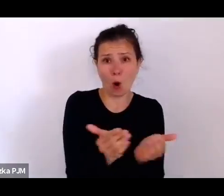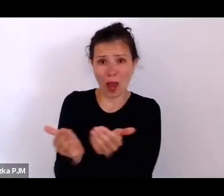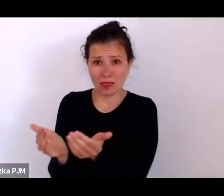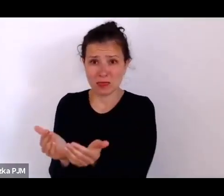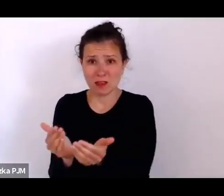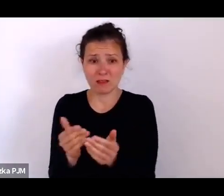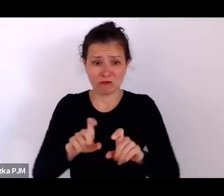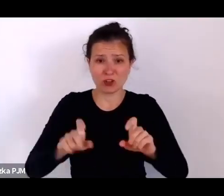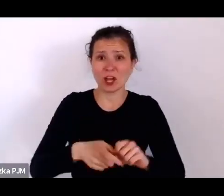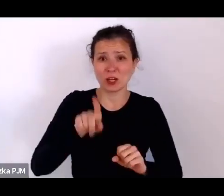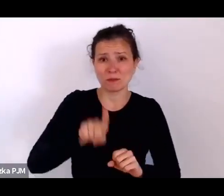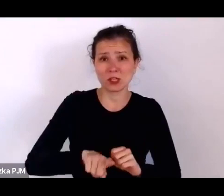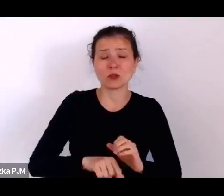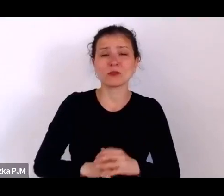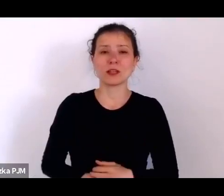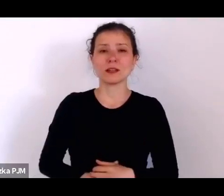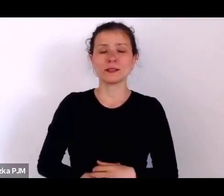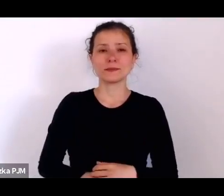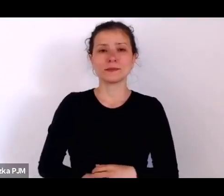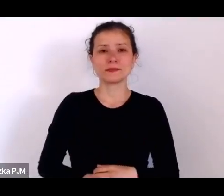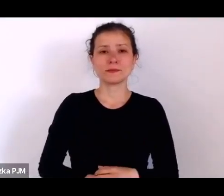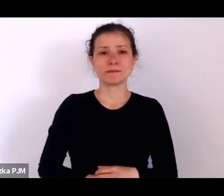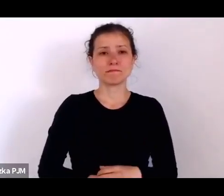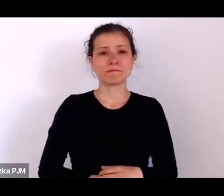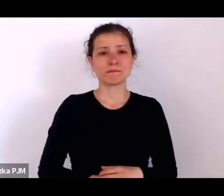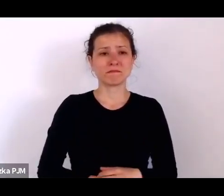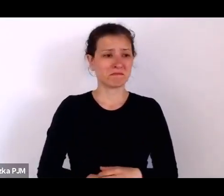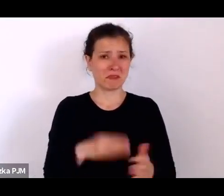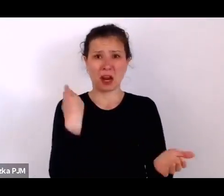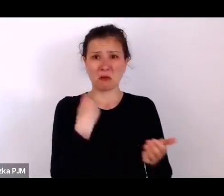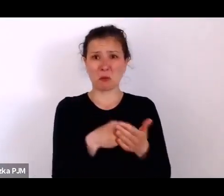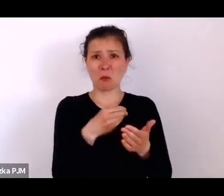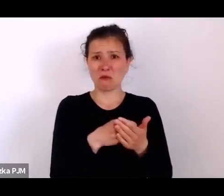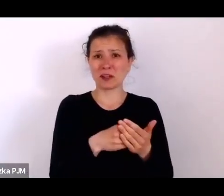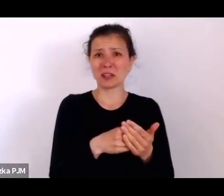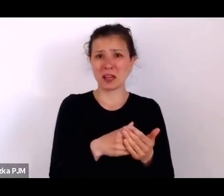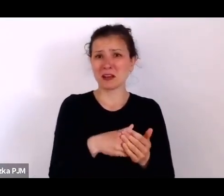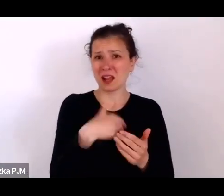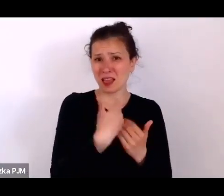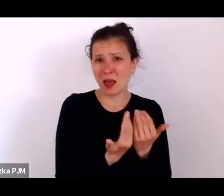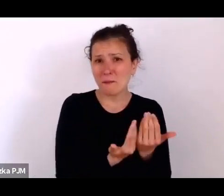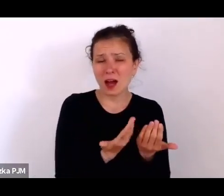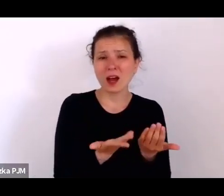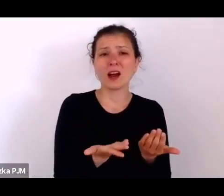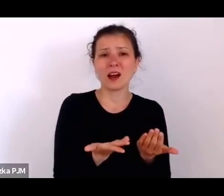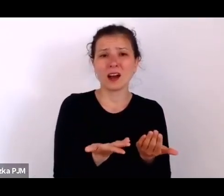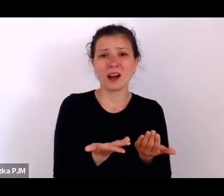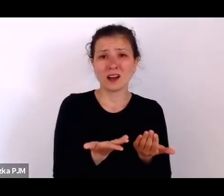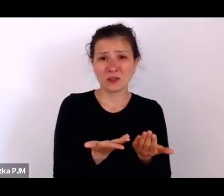No ale kupowanie bochenka chleba to nie jest jeszcze byt, prawda?